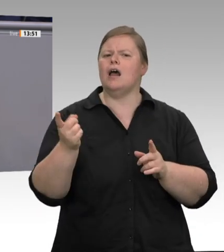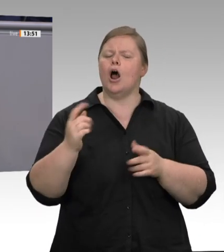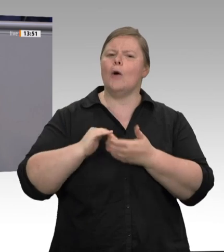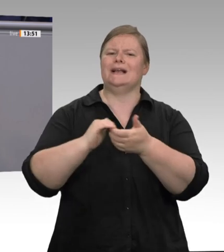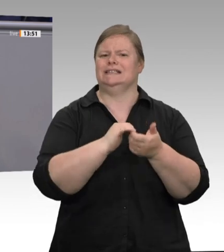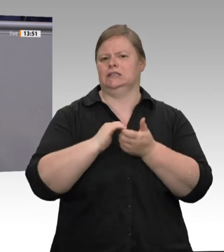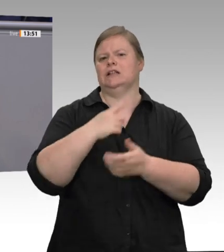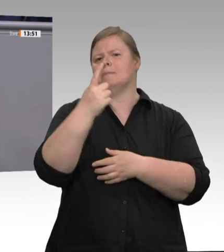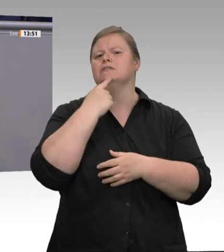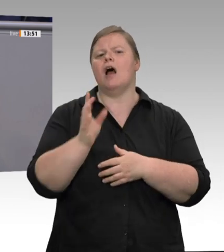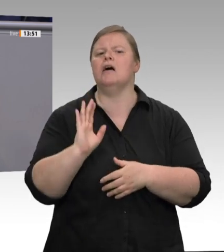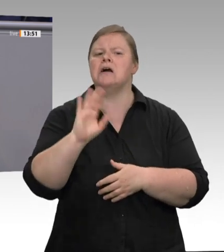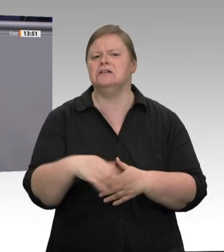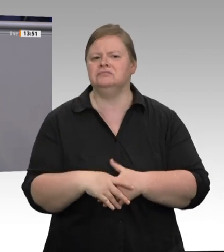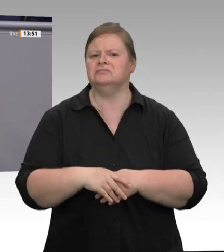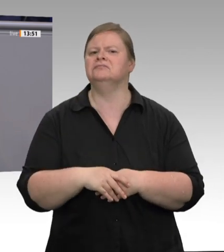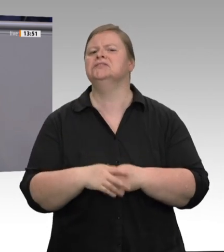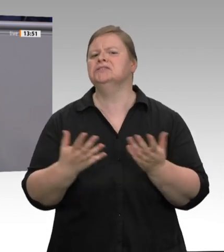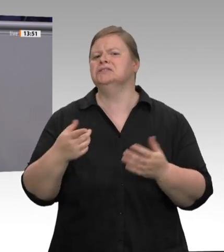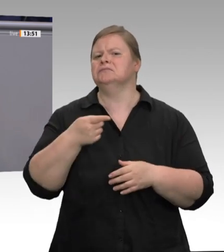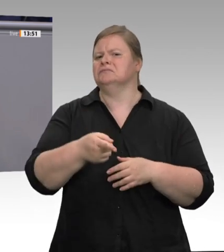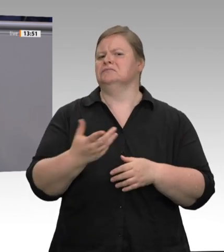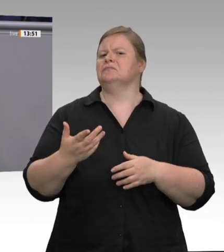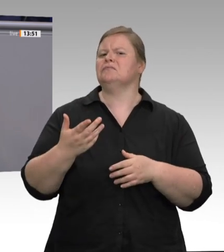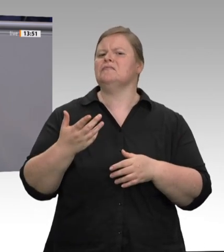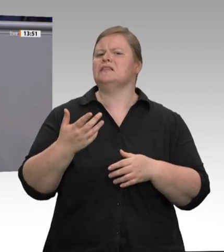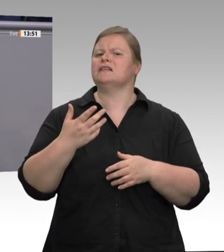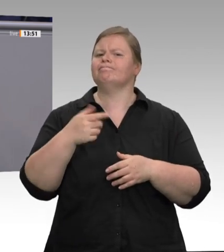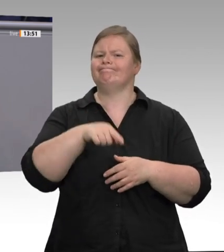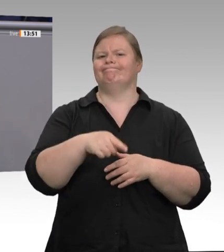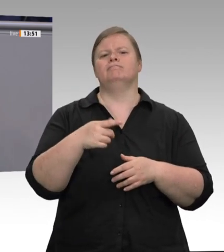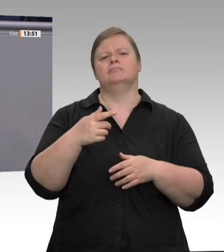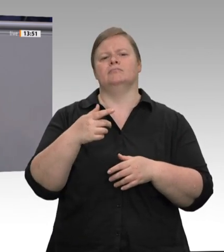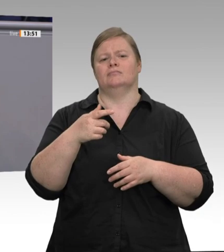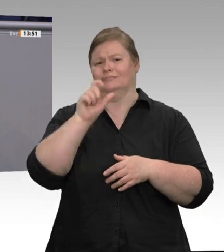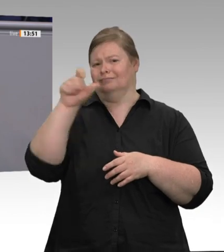ist, wenn dieses ausbeuterische System ungeregelt weiterläuft.